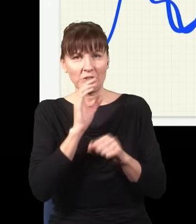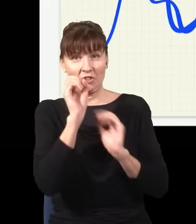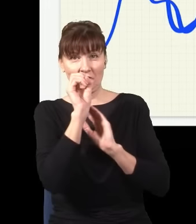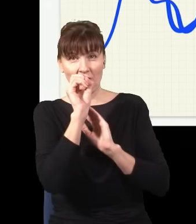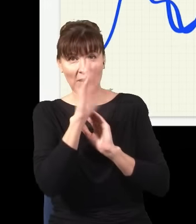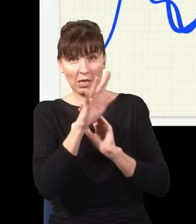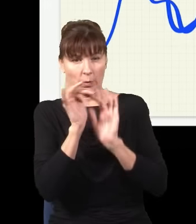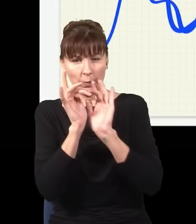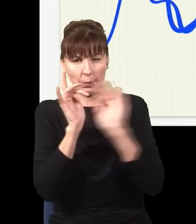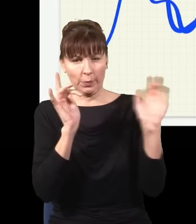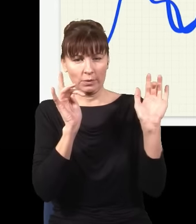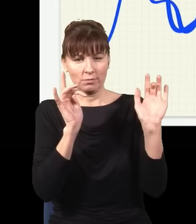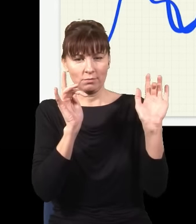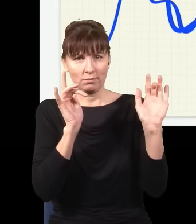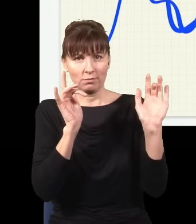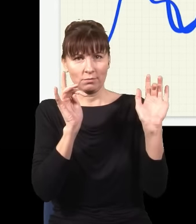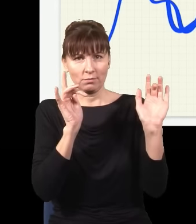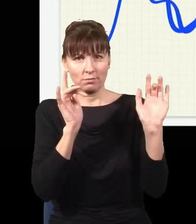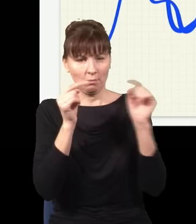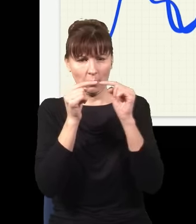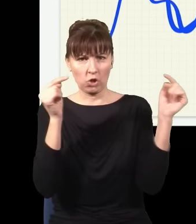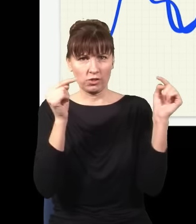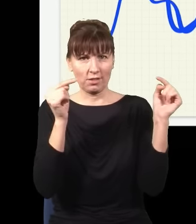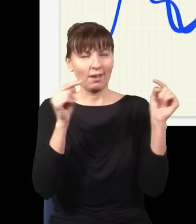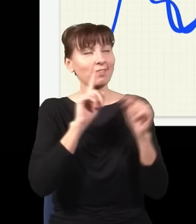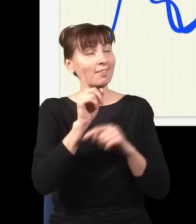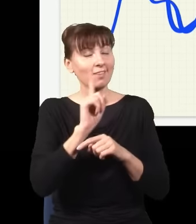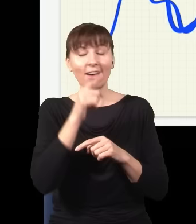ale to jest tylko i wyłącznie efekt niezwykle skomplikowanej interferencji.